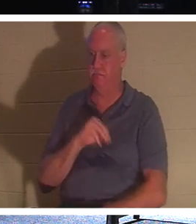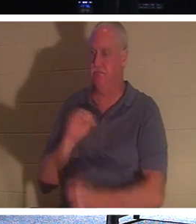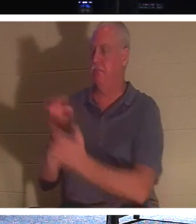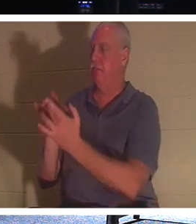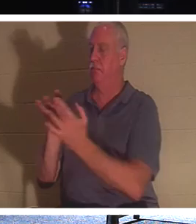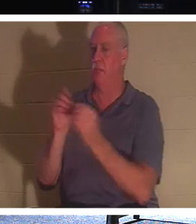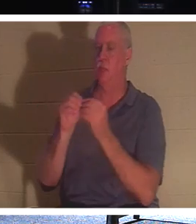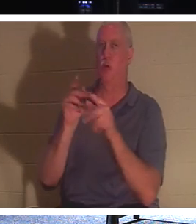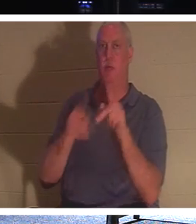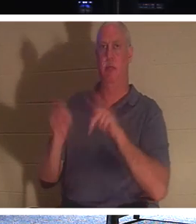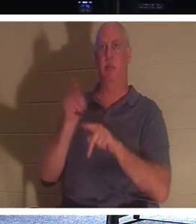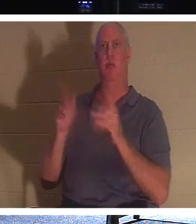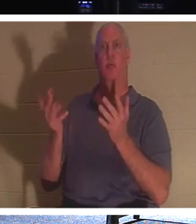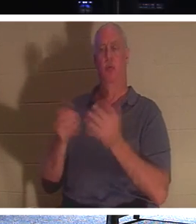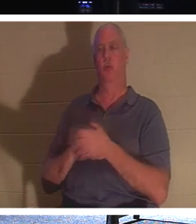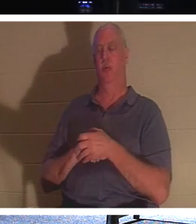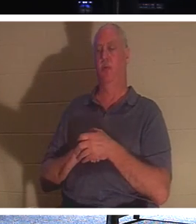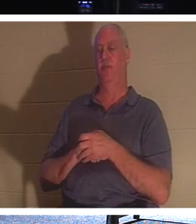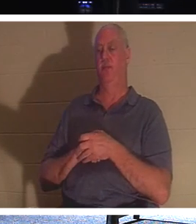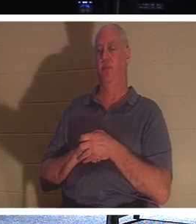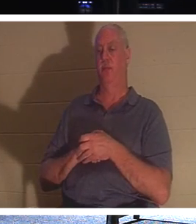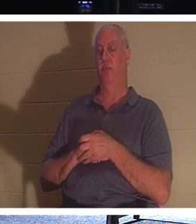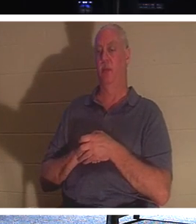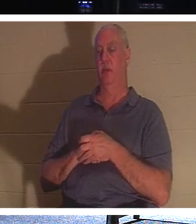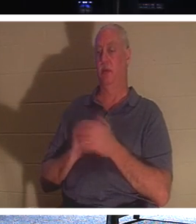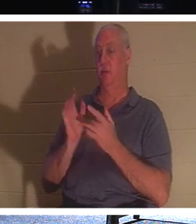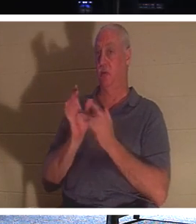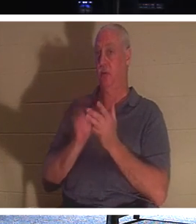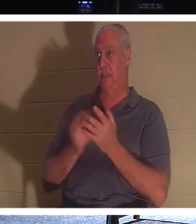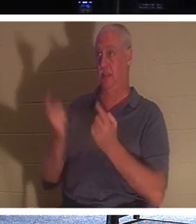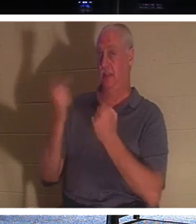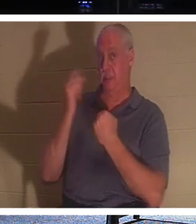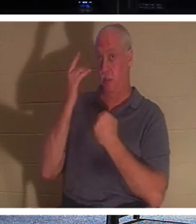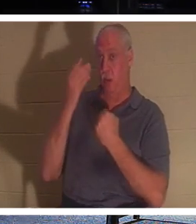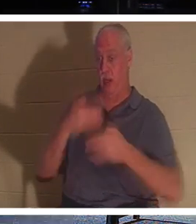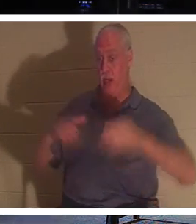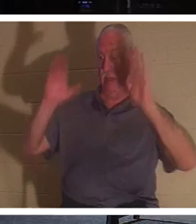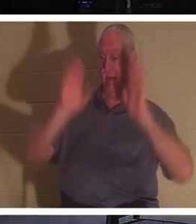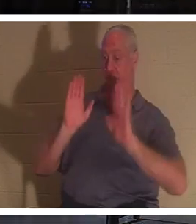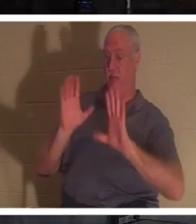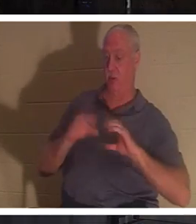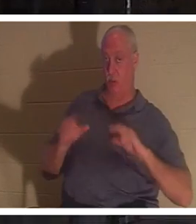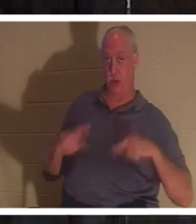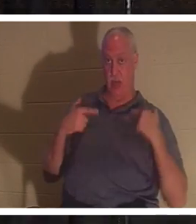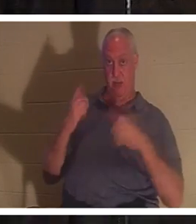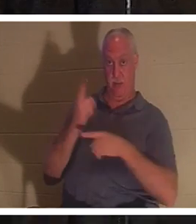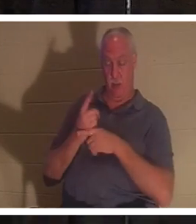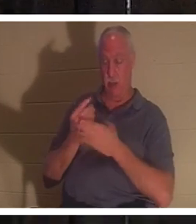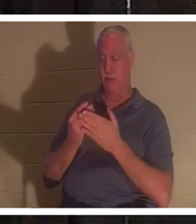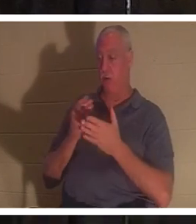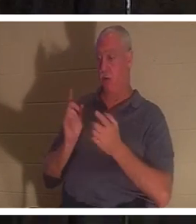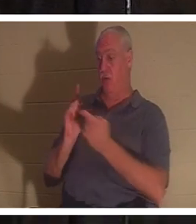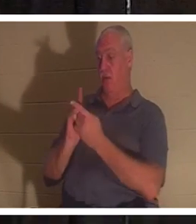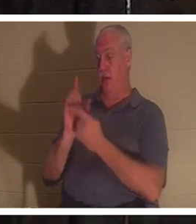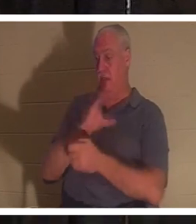삶에 대해 이야기하고 있기 때문입니다. 예수님은 우리에게 생명을 주기 위해 오셨습니까? 예수 그리스도를 만나기 전에는